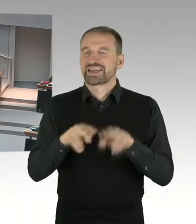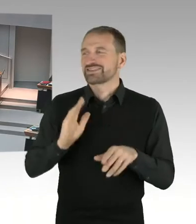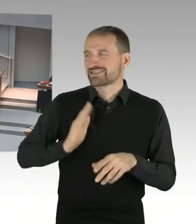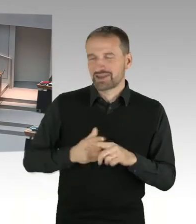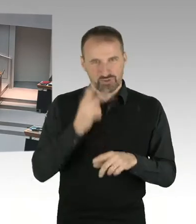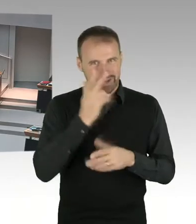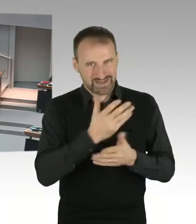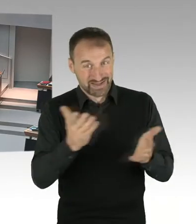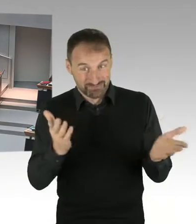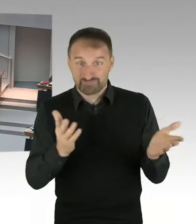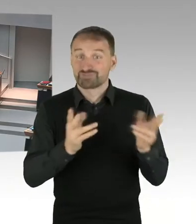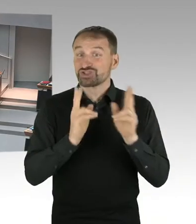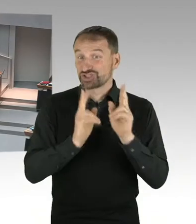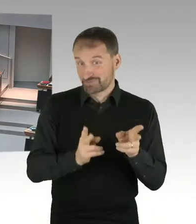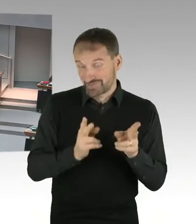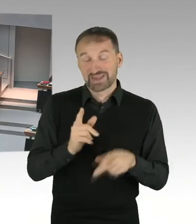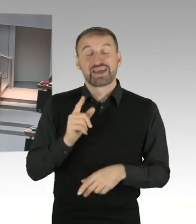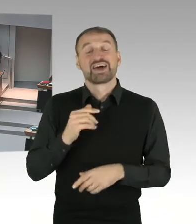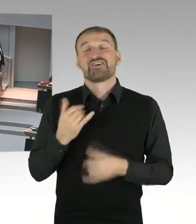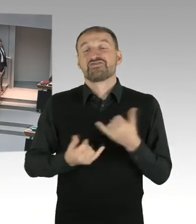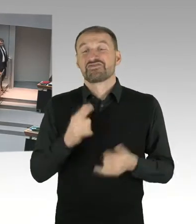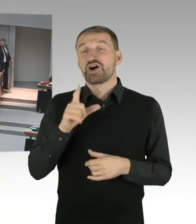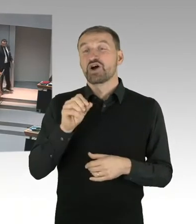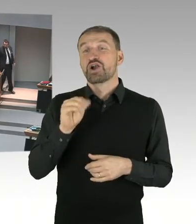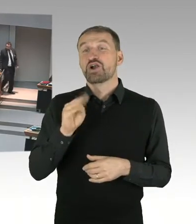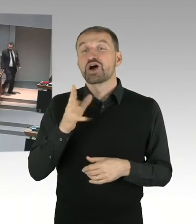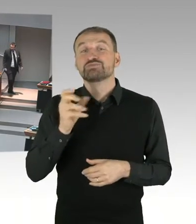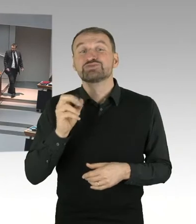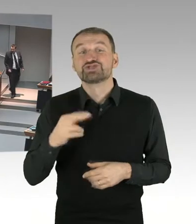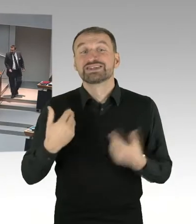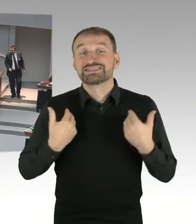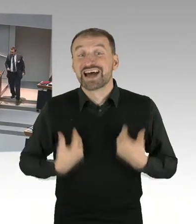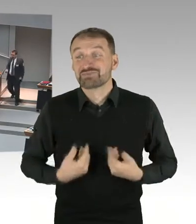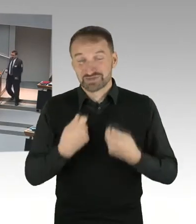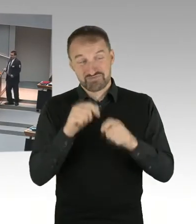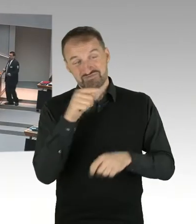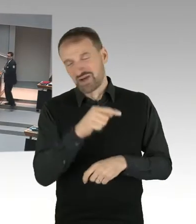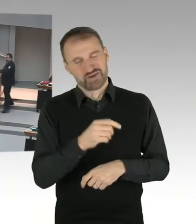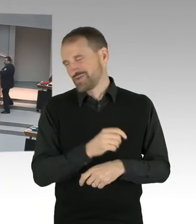dort ein Stadionneubau zu errichten, den gibt es ja bisher nicht, und das ist ja auch noch sozusagen in internen Klärungen,